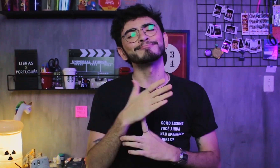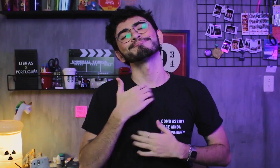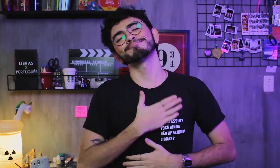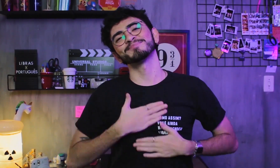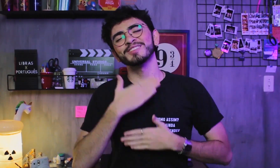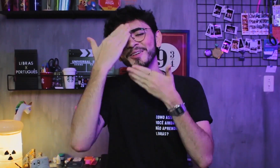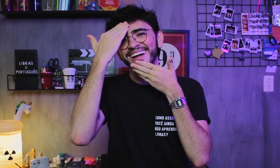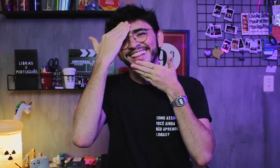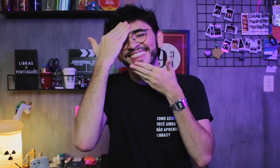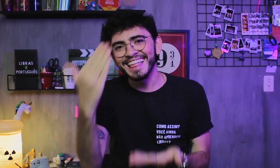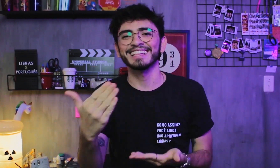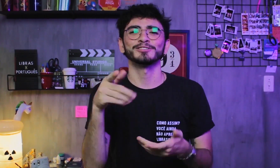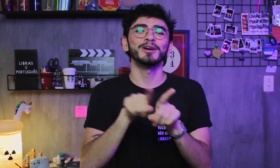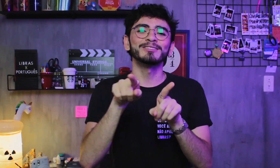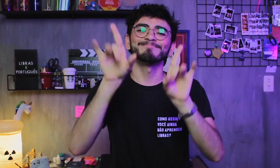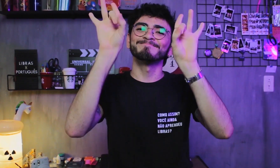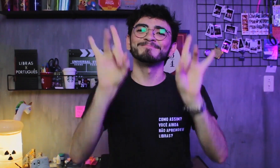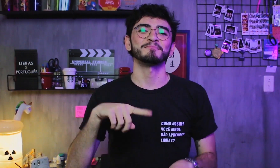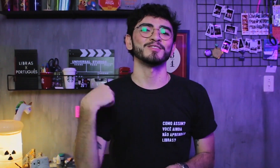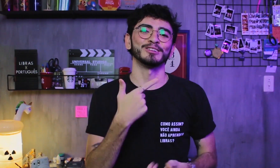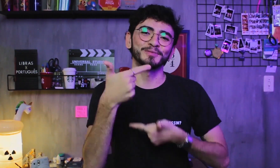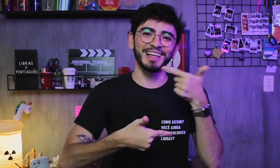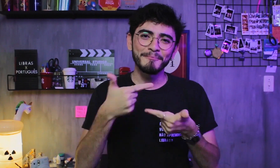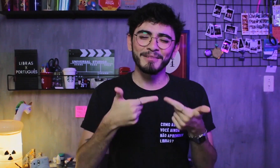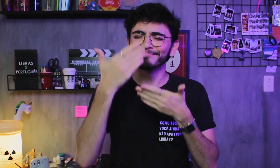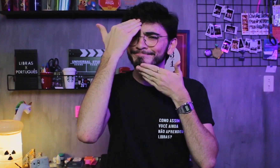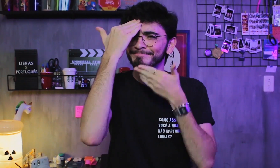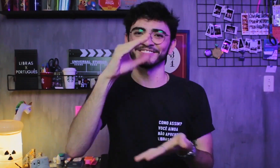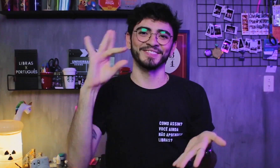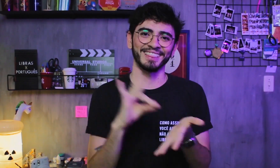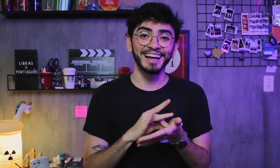fico muito grato! É algo muito especial para nosso trabalho. Obrigado, de verdade!